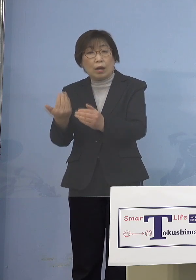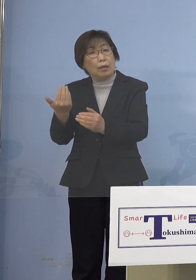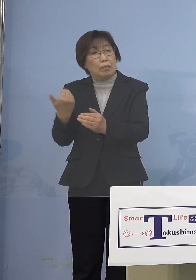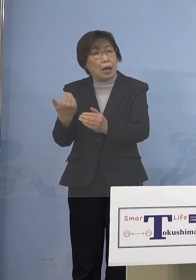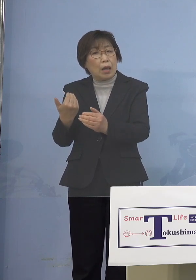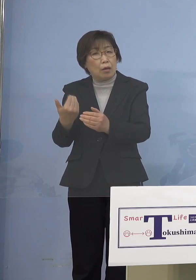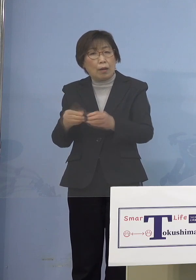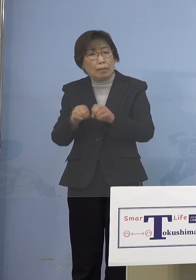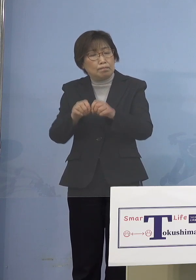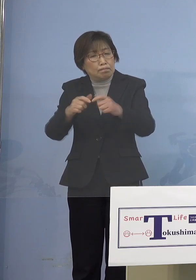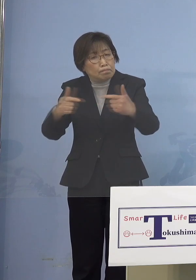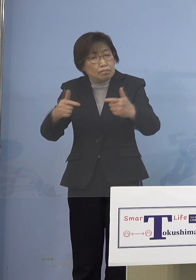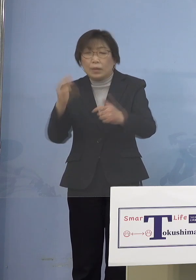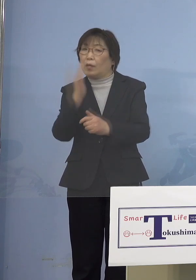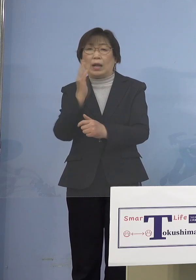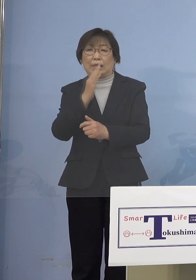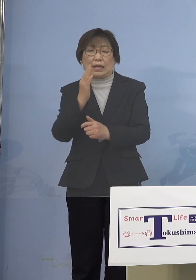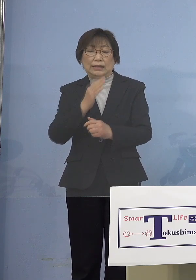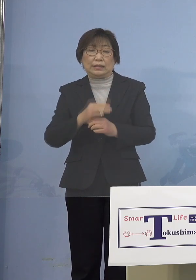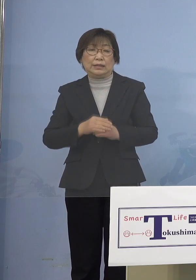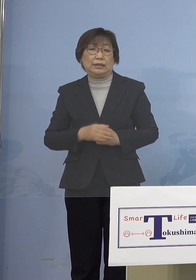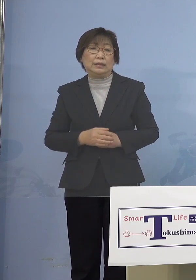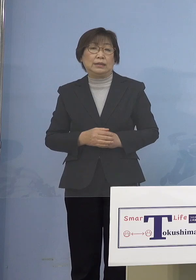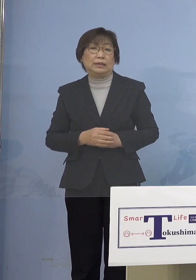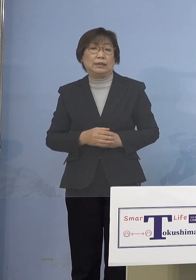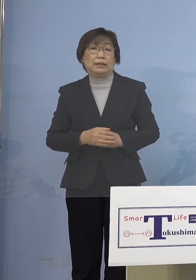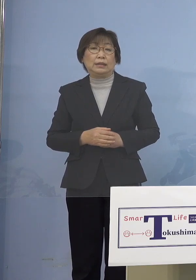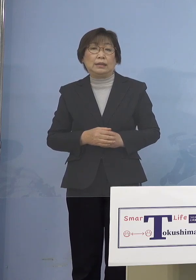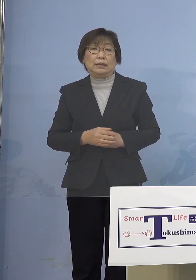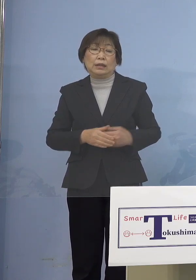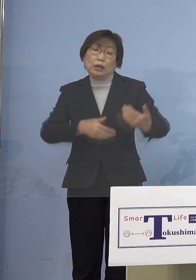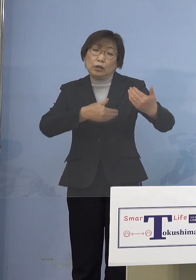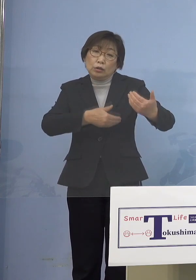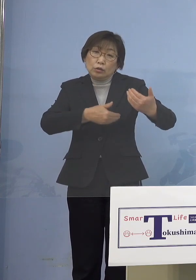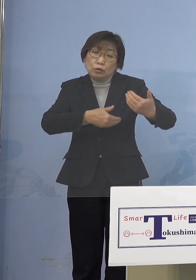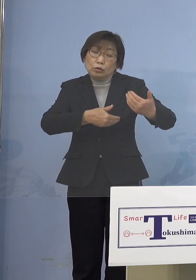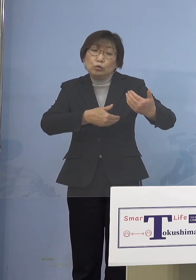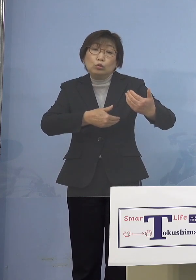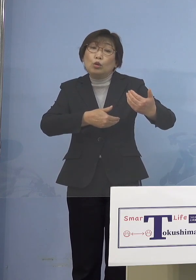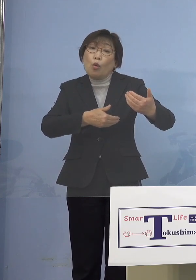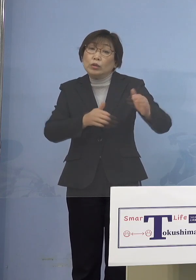もっと言うと乳幼児の人は ほとんどかからなかったんですよ